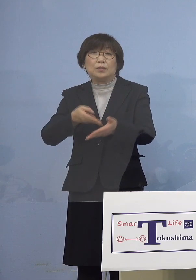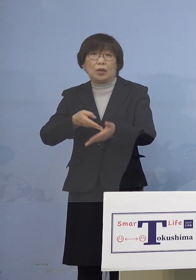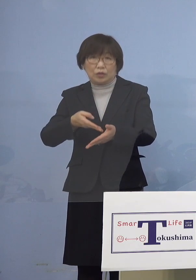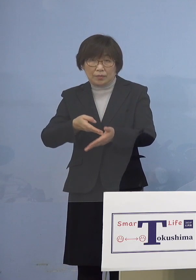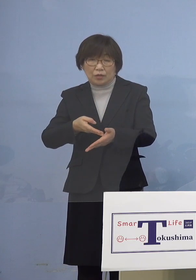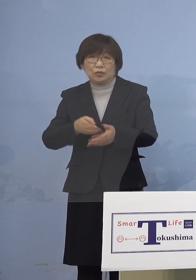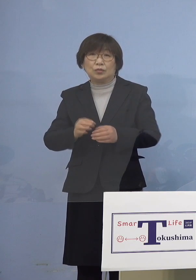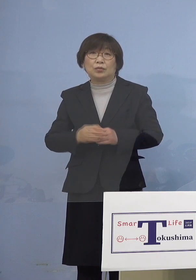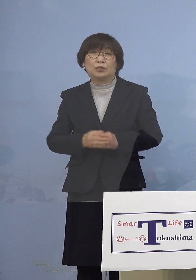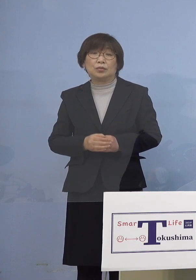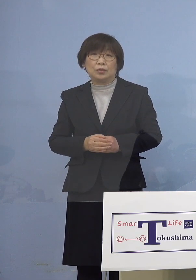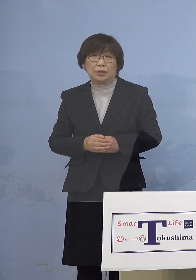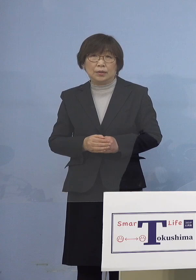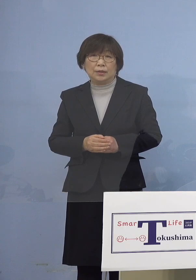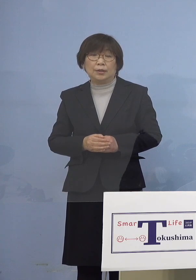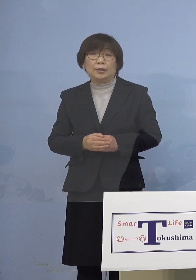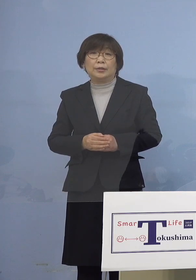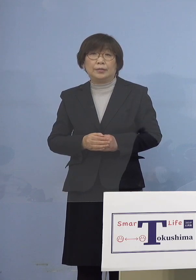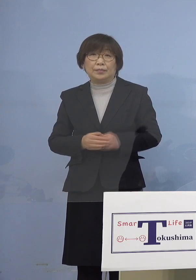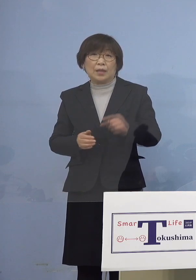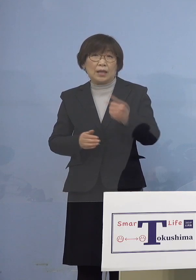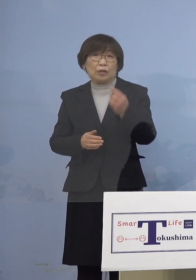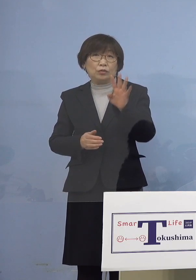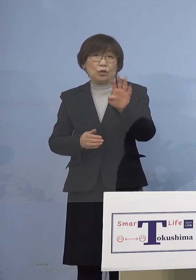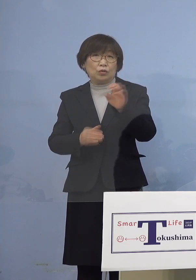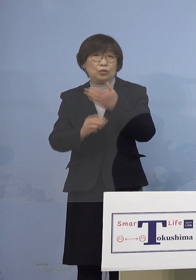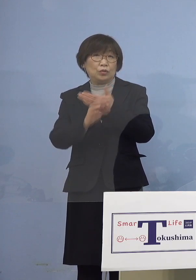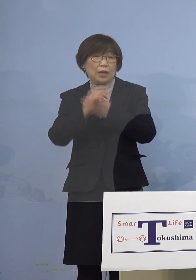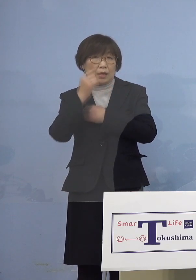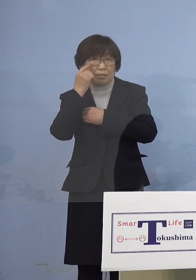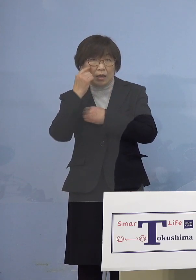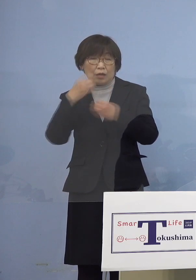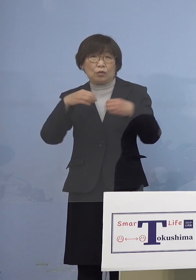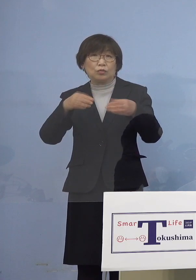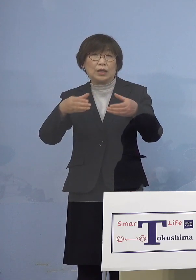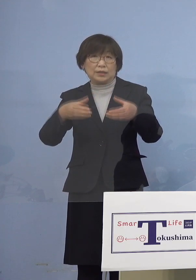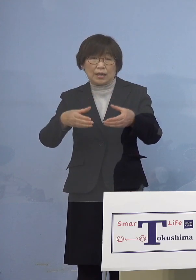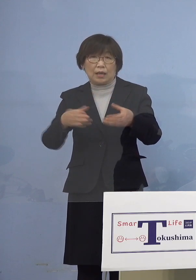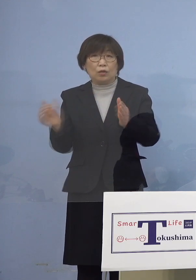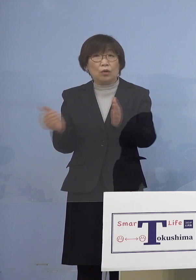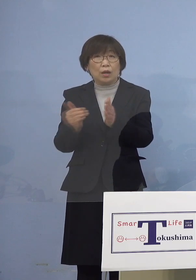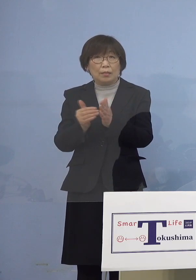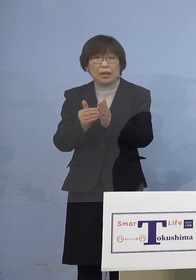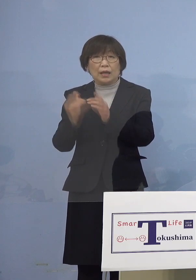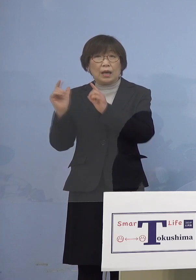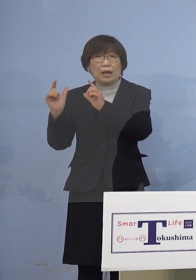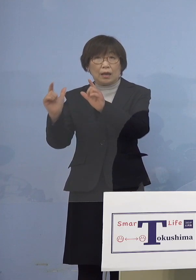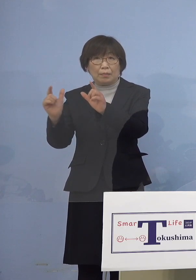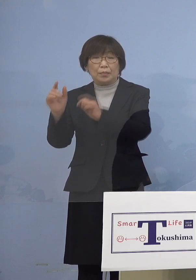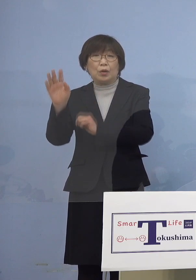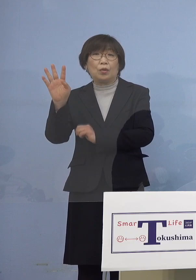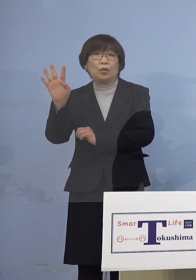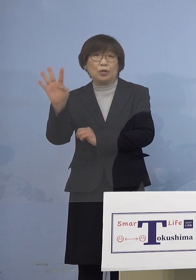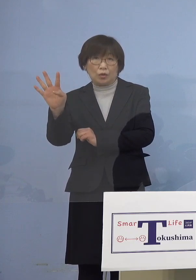まず140例目クラスターにつきましては これまで発表した4名の感染者に